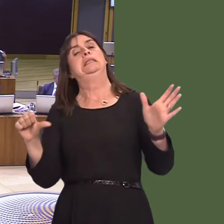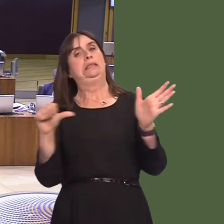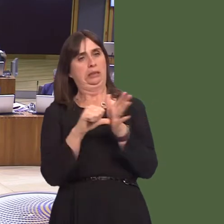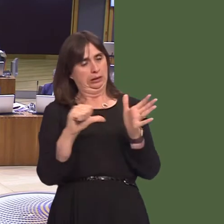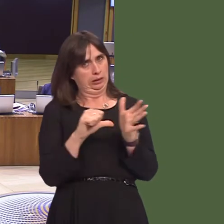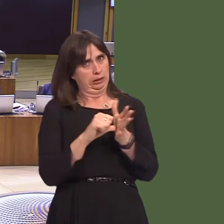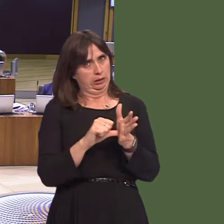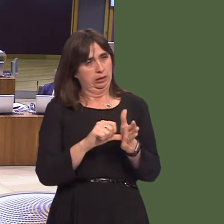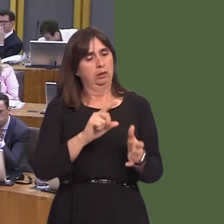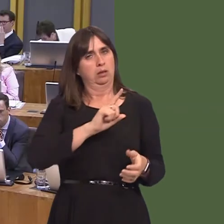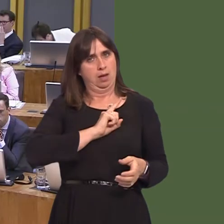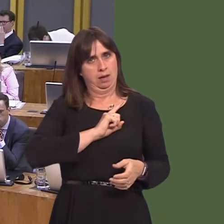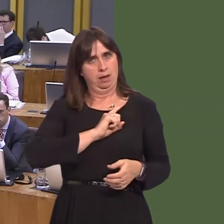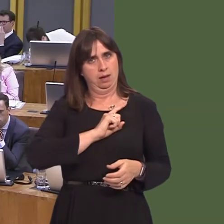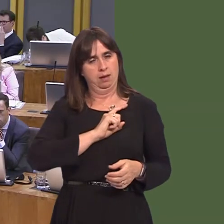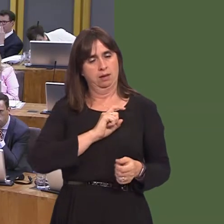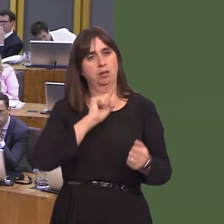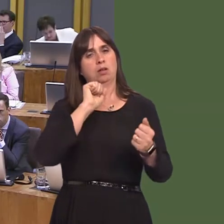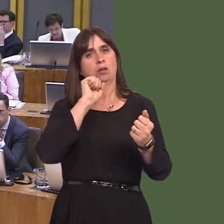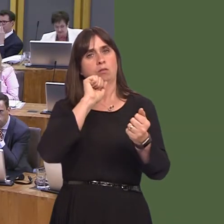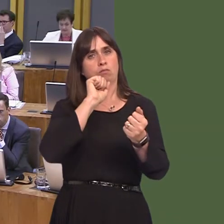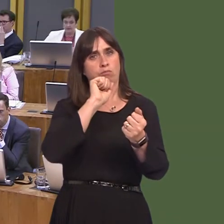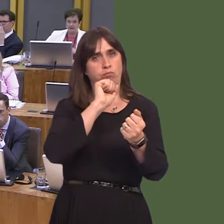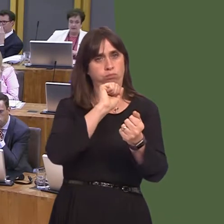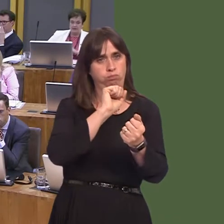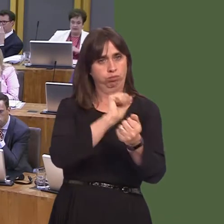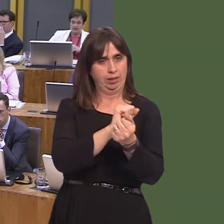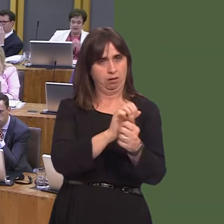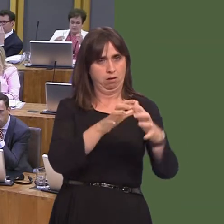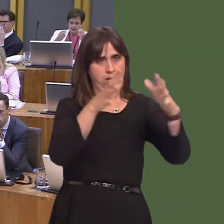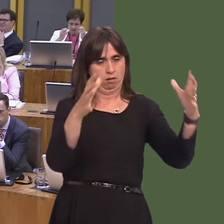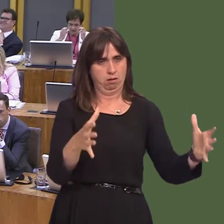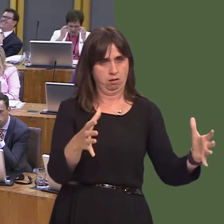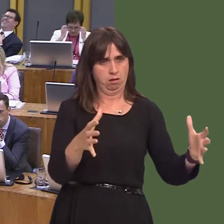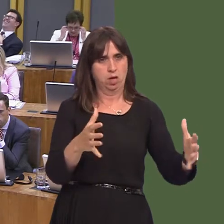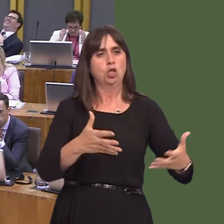many services that are provided within prisons are devolved services, and it's not the easiest